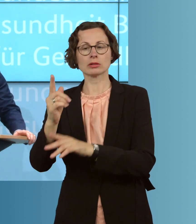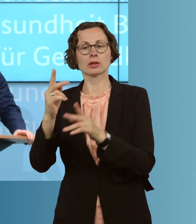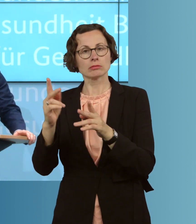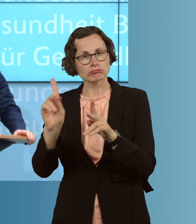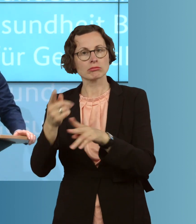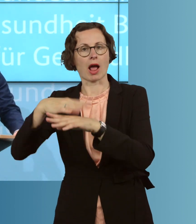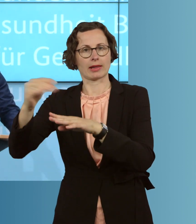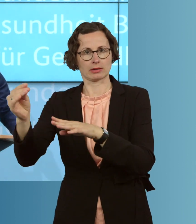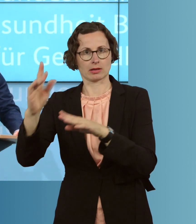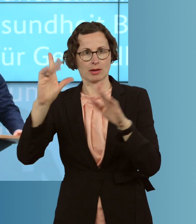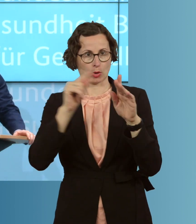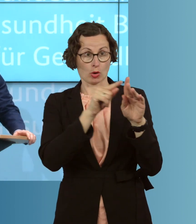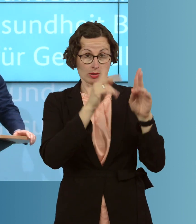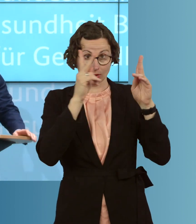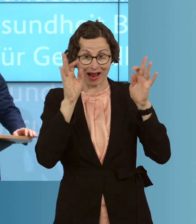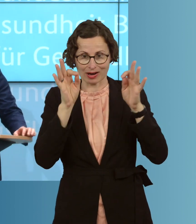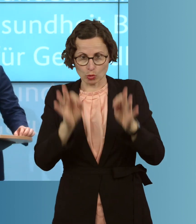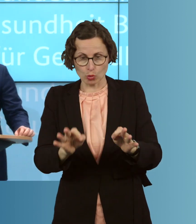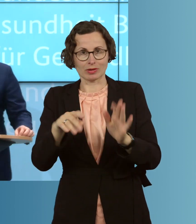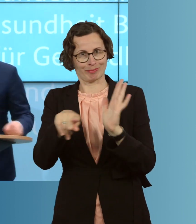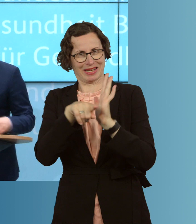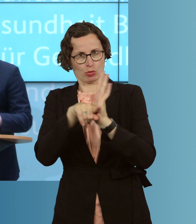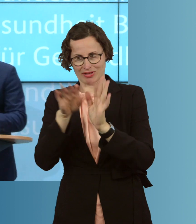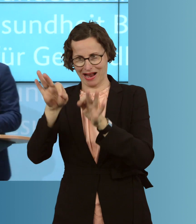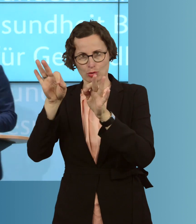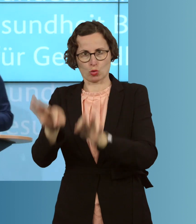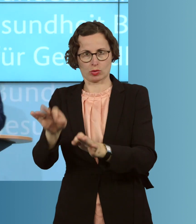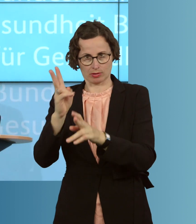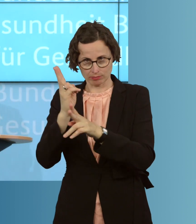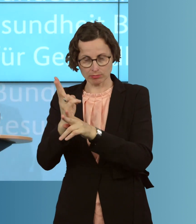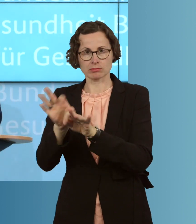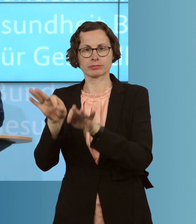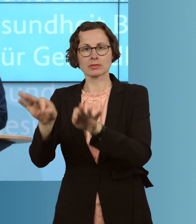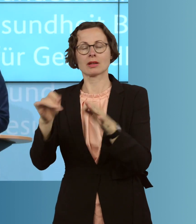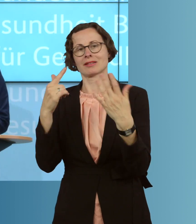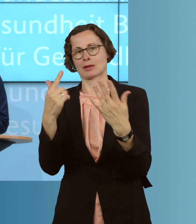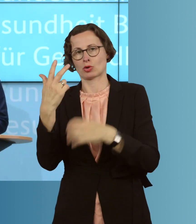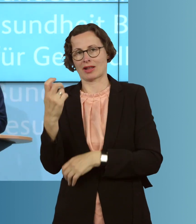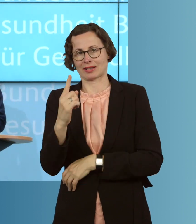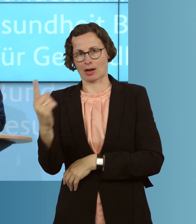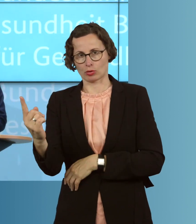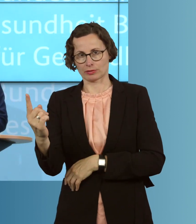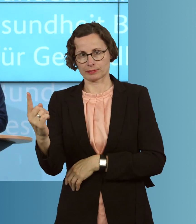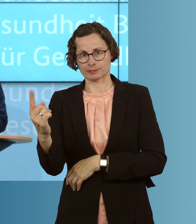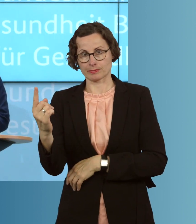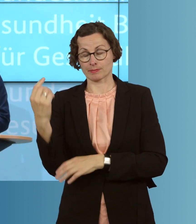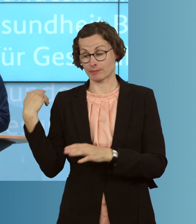weil damit die Zahl der Akut-Infizierten, gut, 37 000 sind. Seit dem 12.4. sinkt